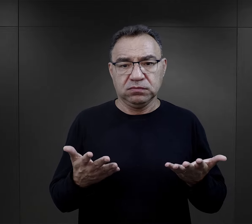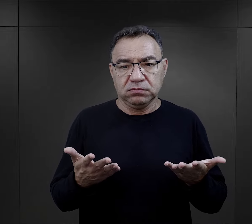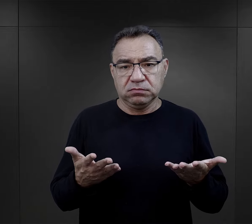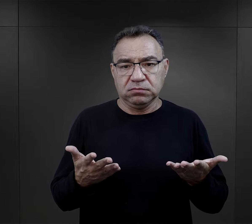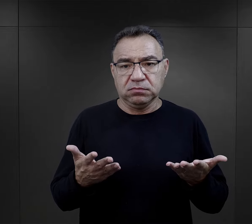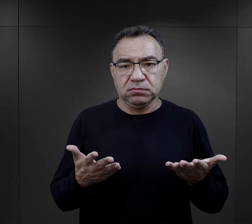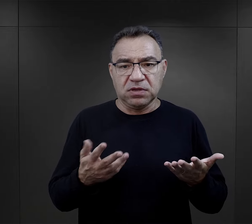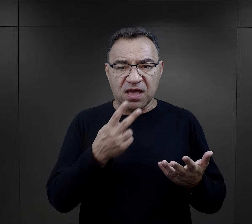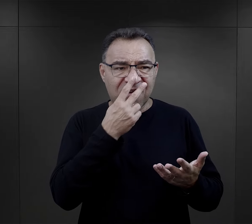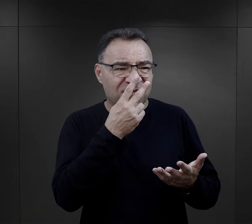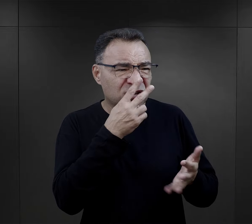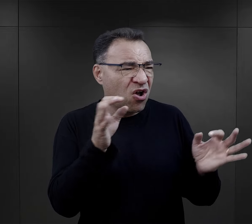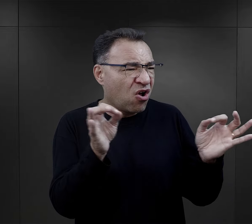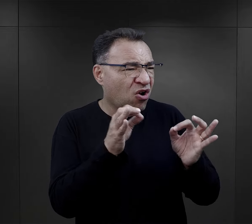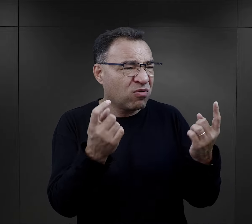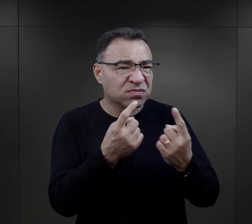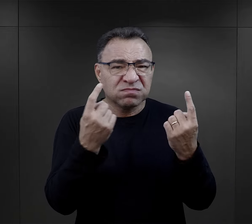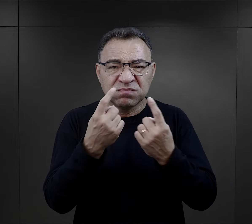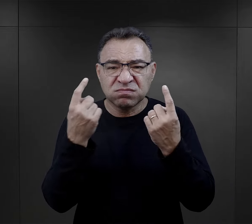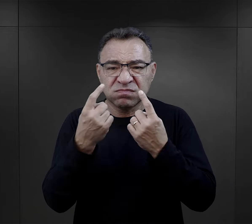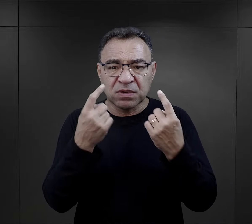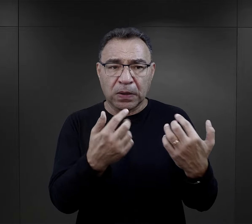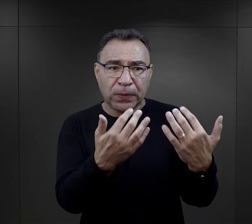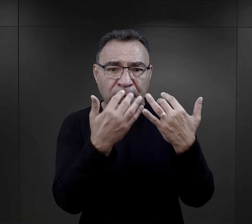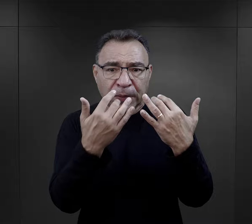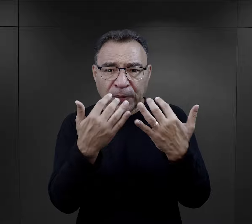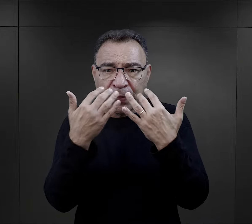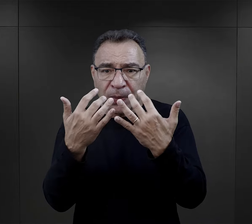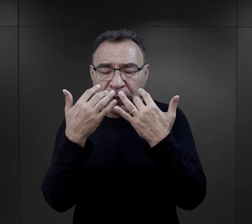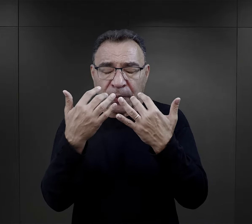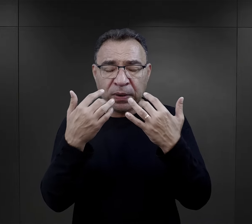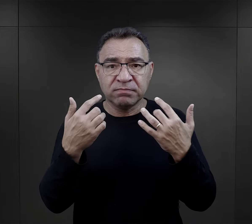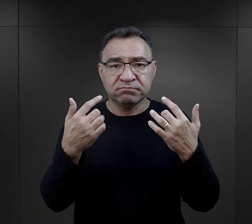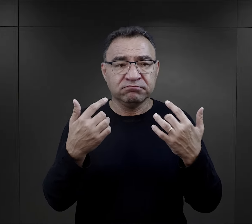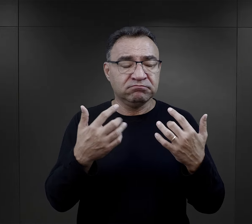po prostu na skutek tej rzeczywistości ulegli takiej deprawacji,